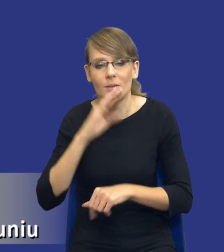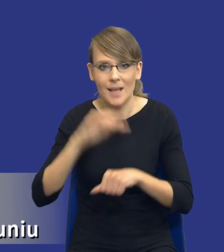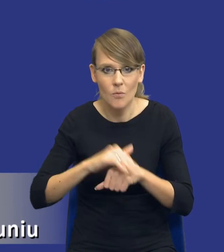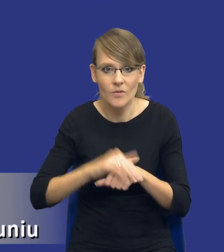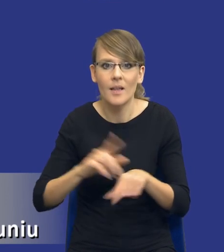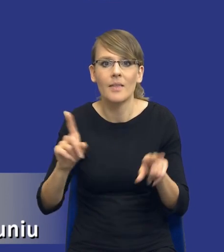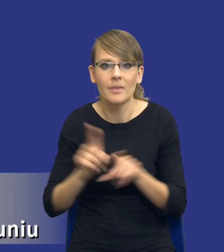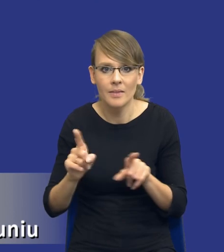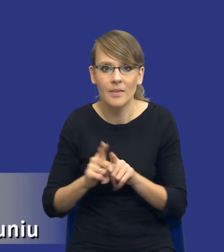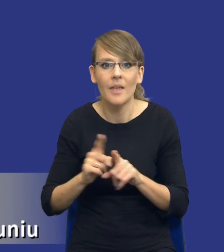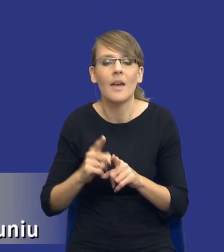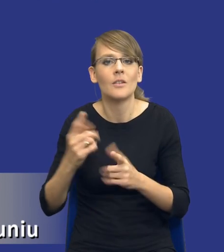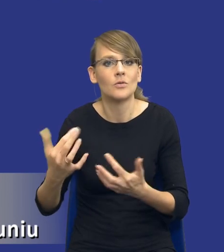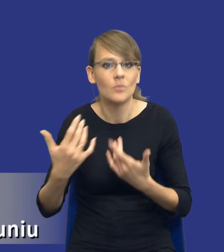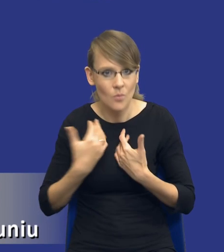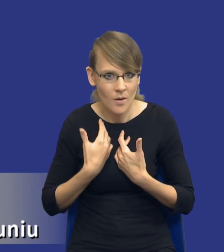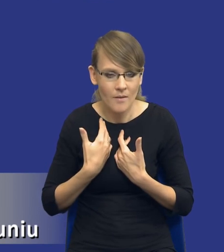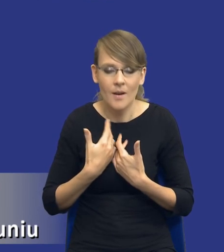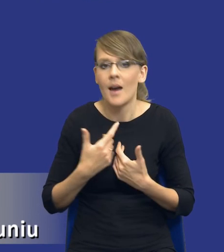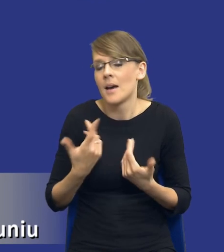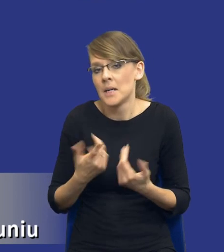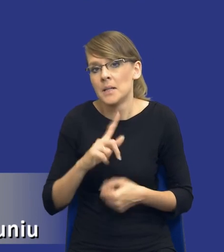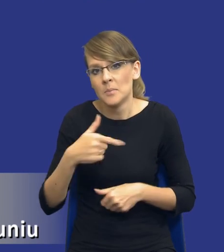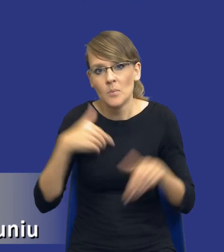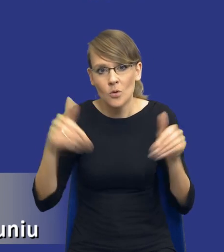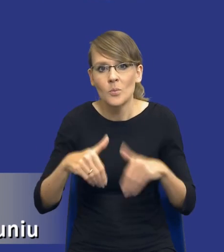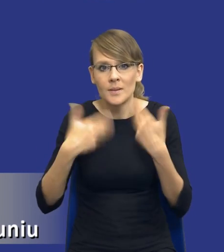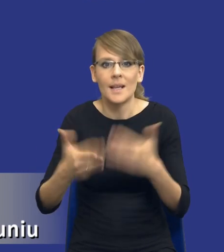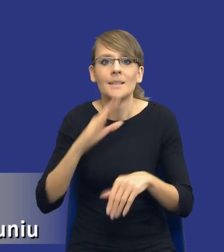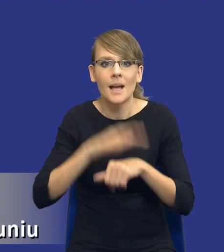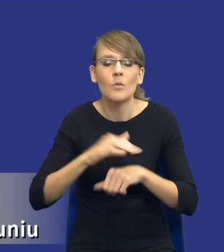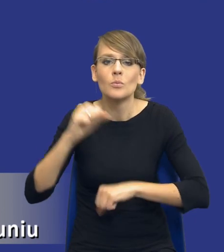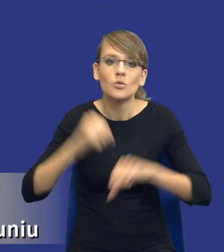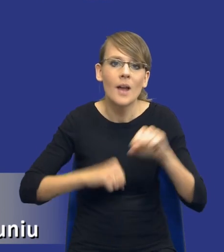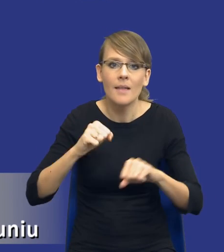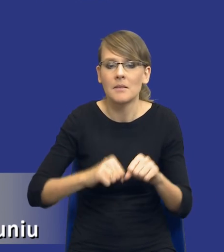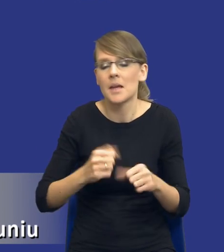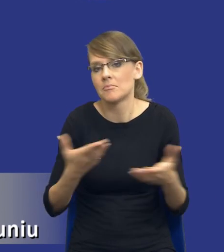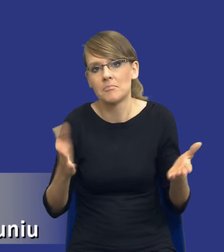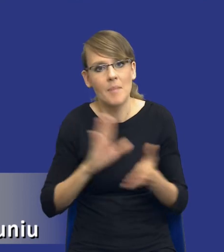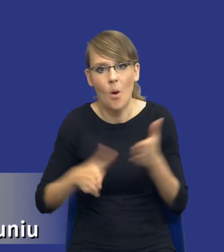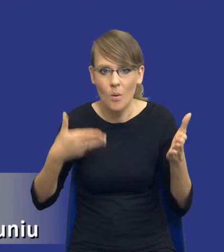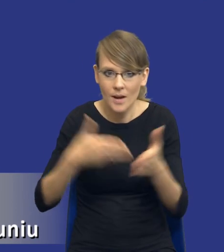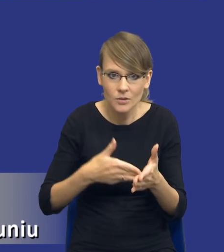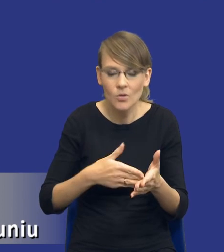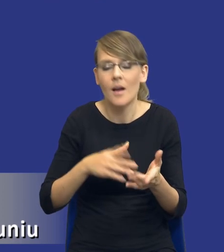pewnie w sposób tryby. Możemy oczywiście udzielić zamówienia w przetargu nieograniczonym czy w przetargu ograniczonym, chociaż akurat w przetargu